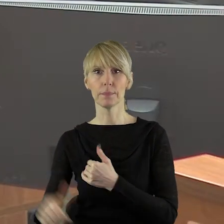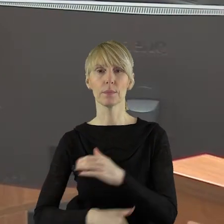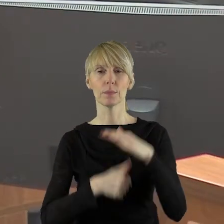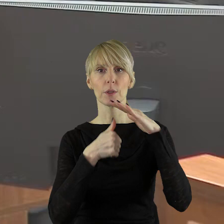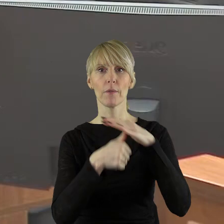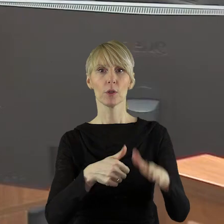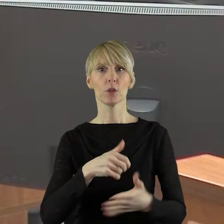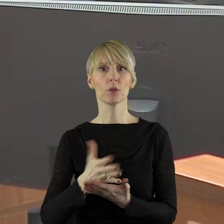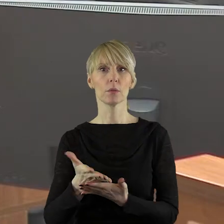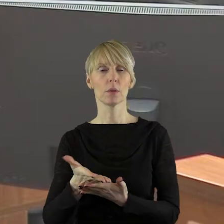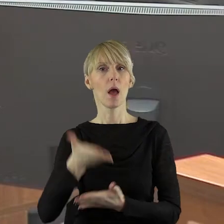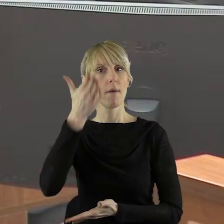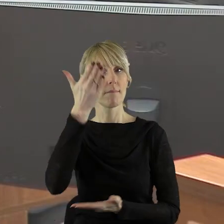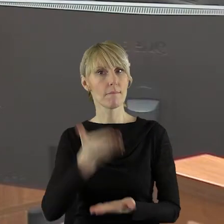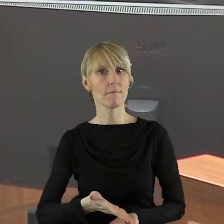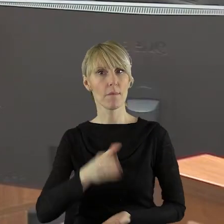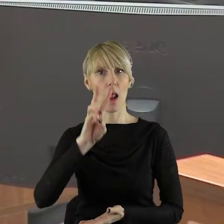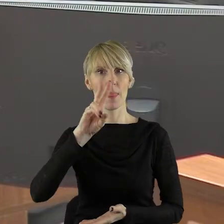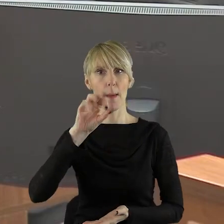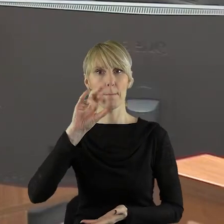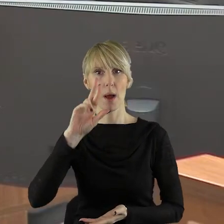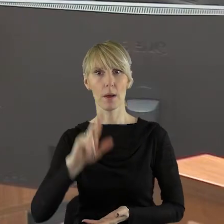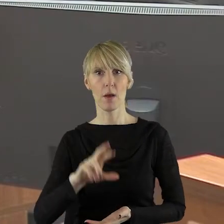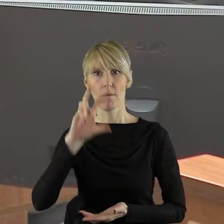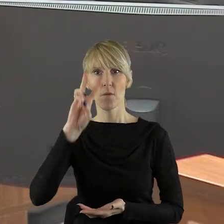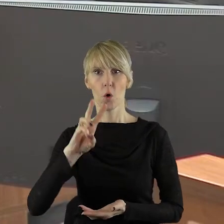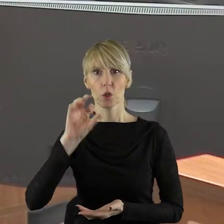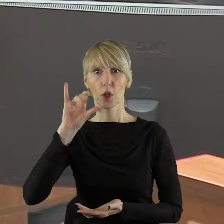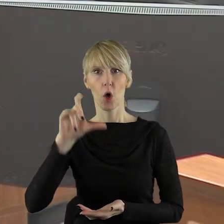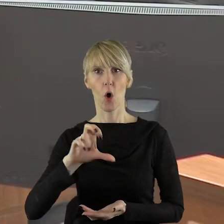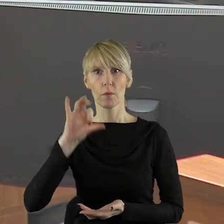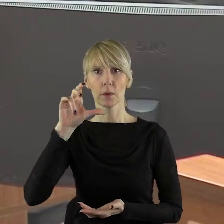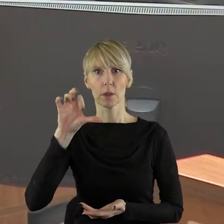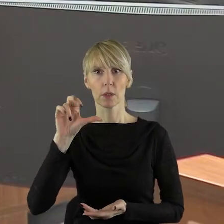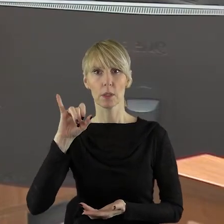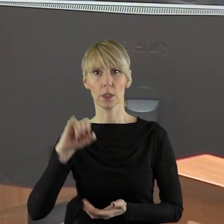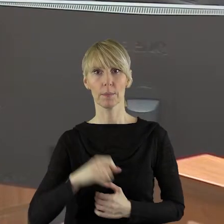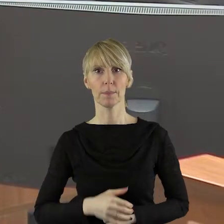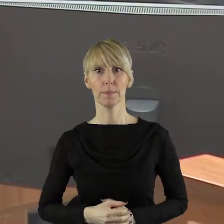przewodniczący klubu radnych Waldemar Wojciechowski.